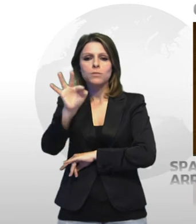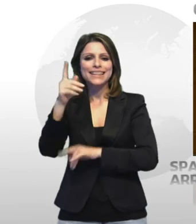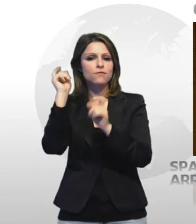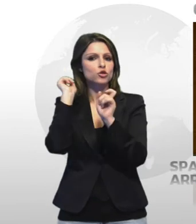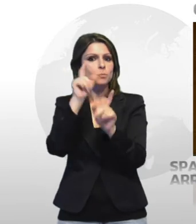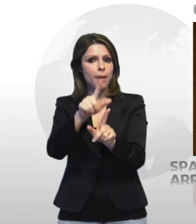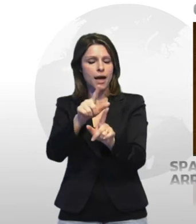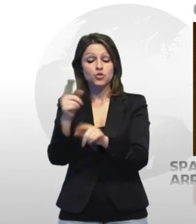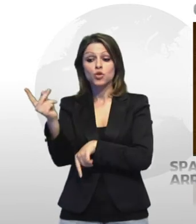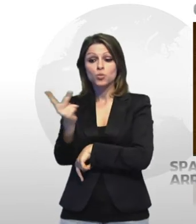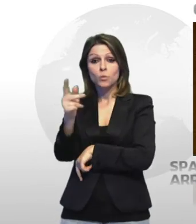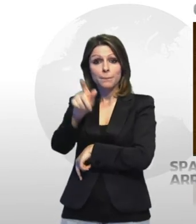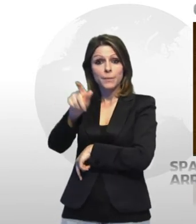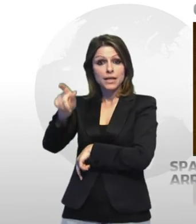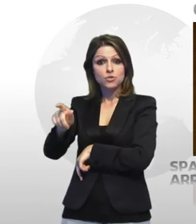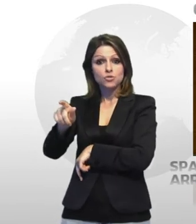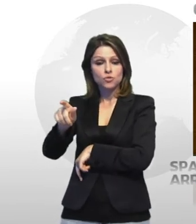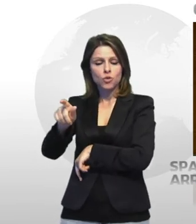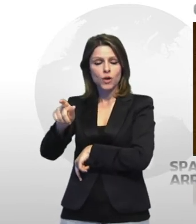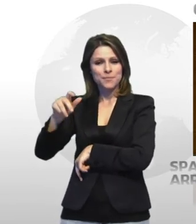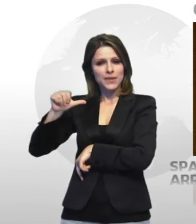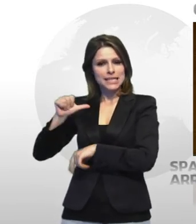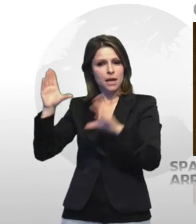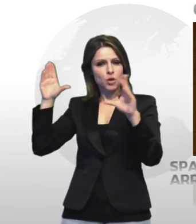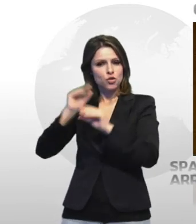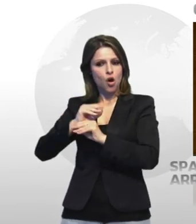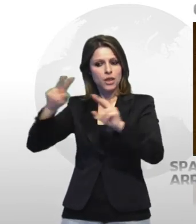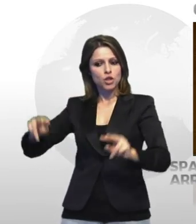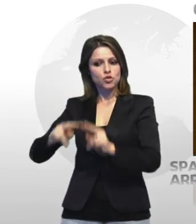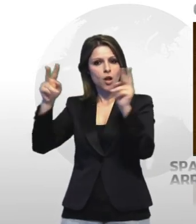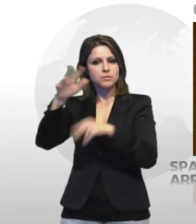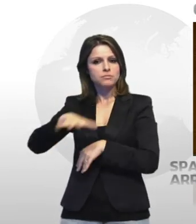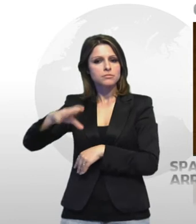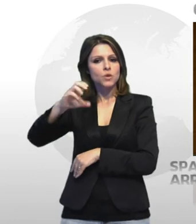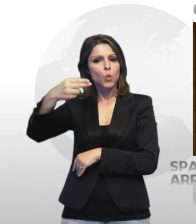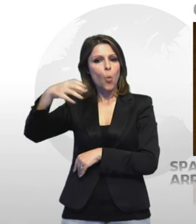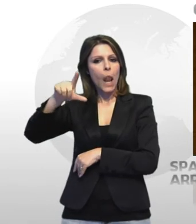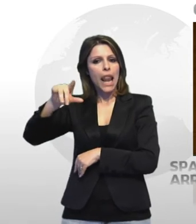sono stati sorpresi nella notte tra sabato e domenica in localita' chiudi a castellaneta